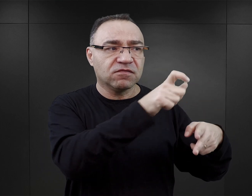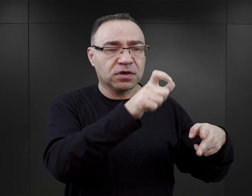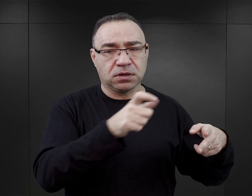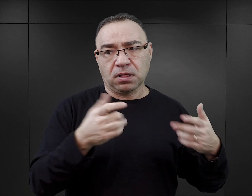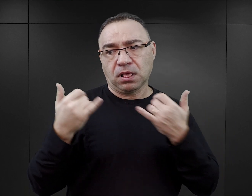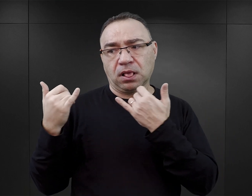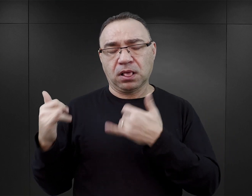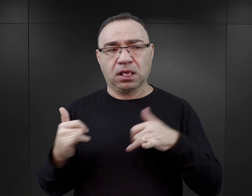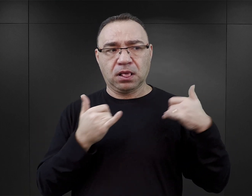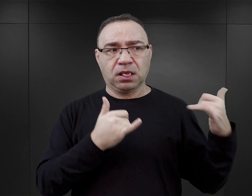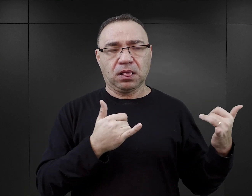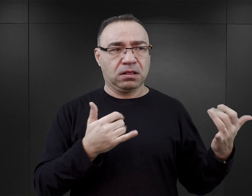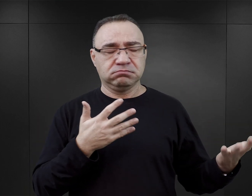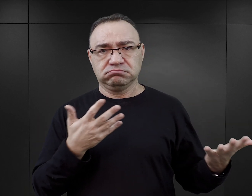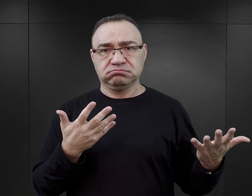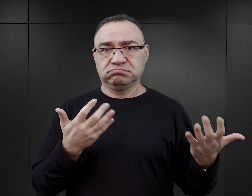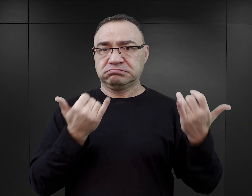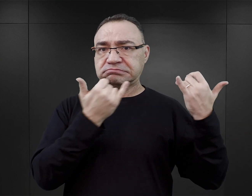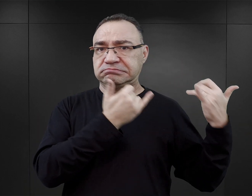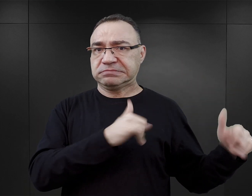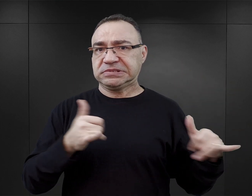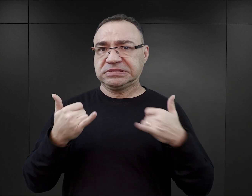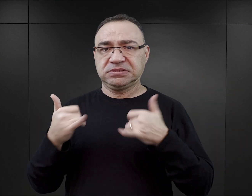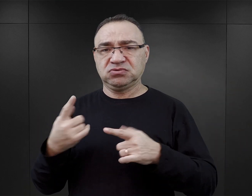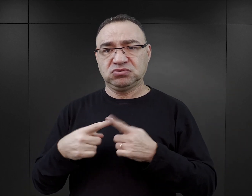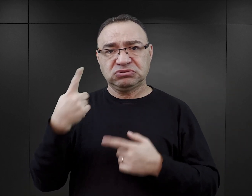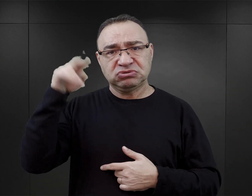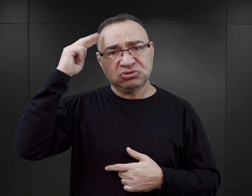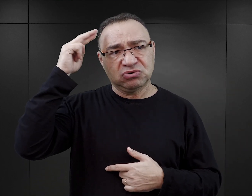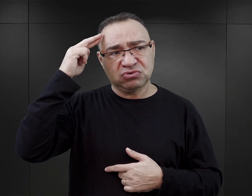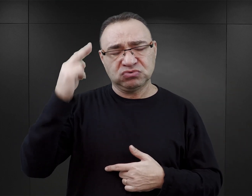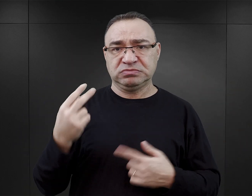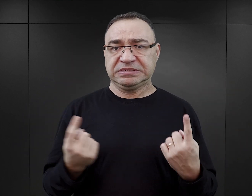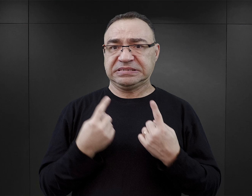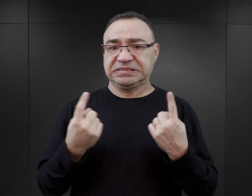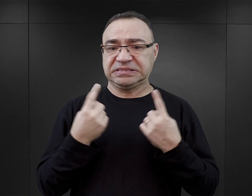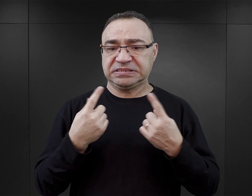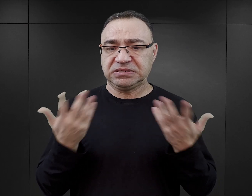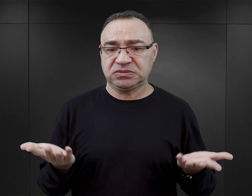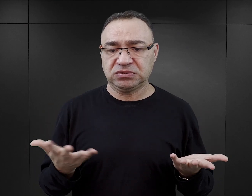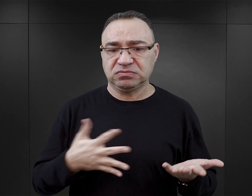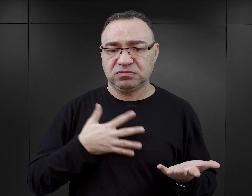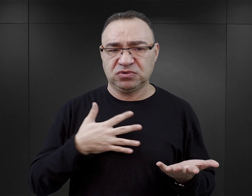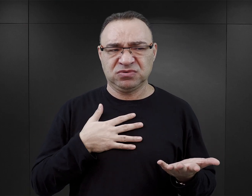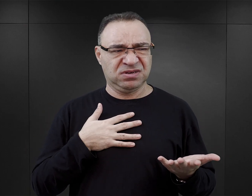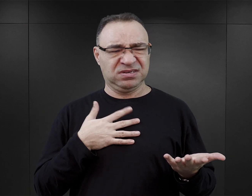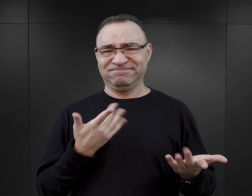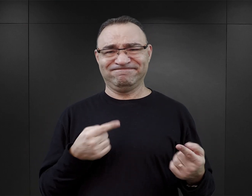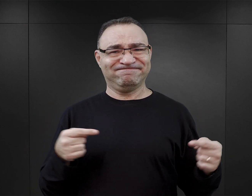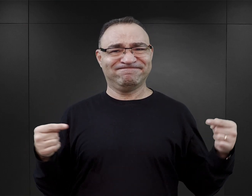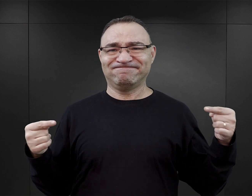będzie wywoływało na pewno duży dysonans i takie poczucie niezrozumienia tej rzeczywistości, poczucie nieadekwatności